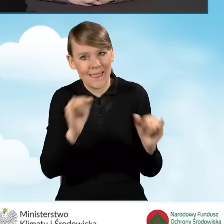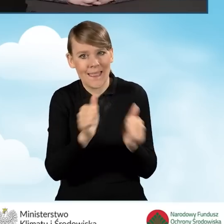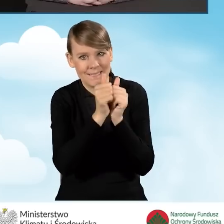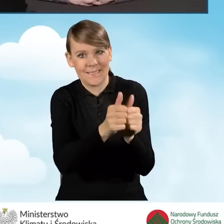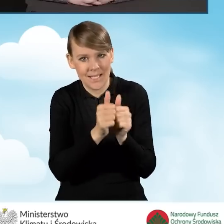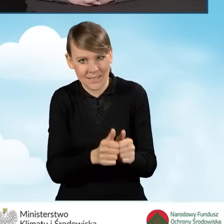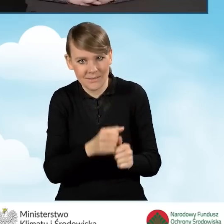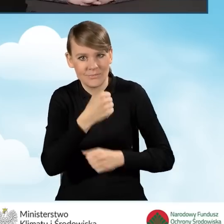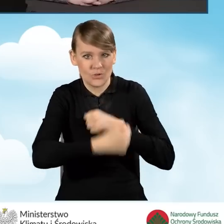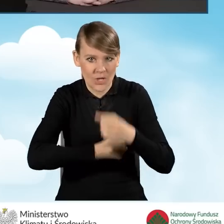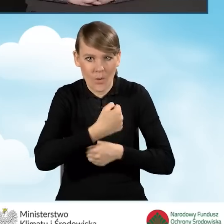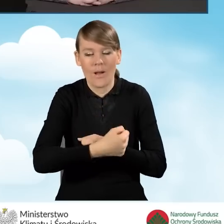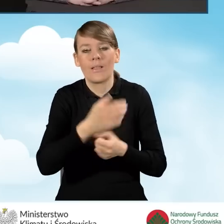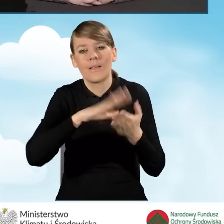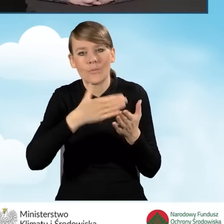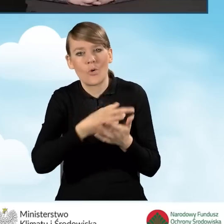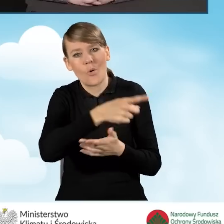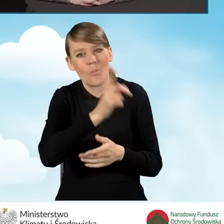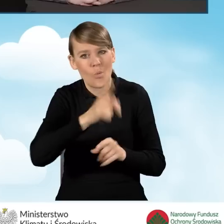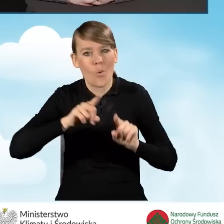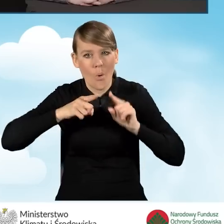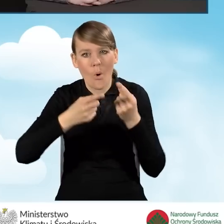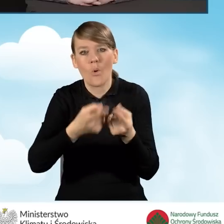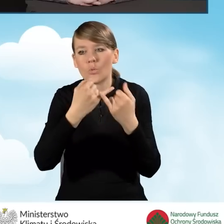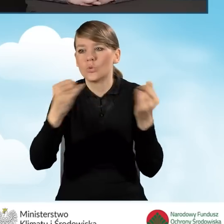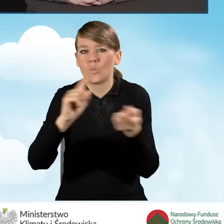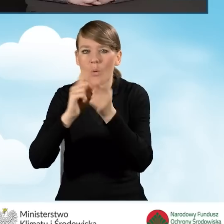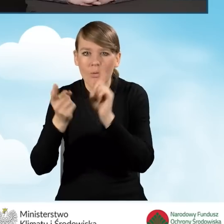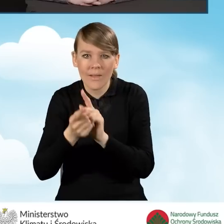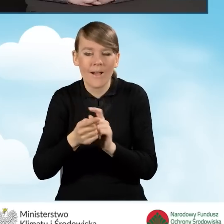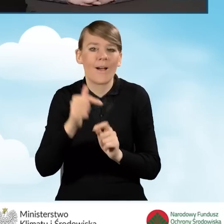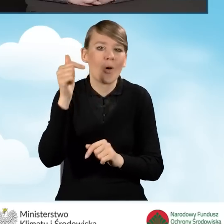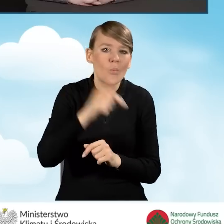takie jak organizowanie różnych spotkań czy wyjścia do beneficjentów bezpośrednio.